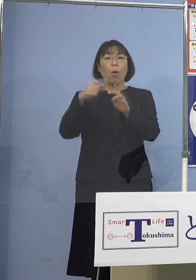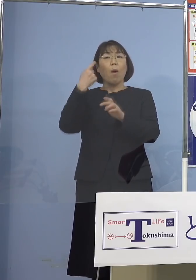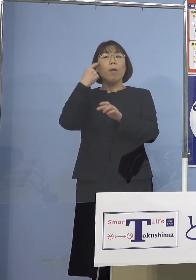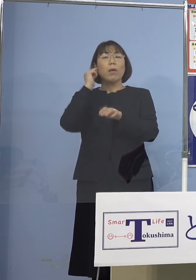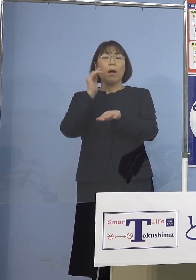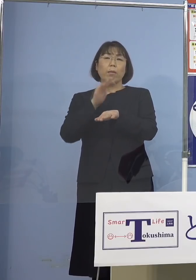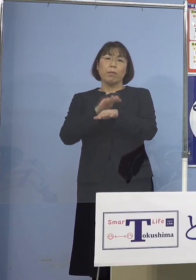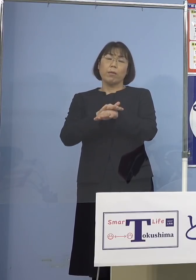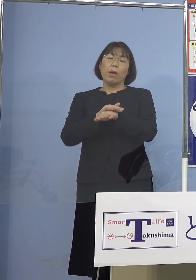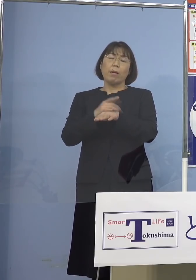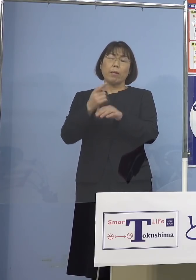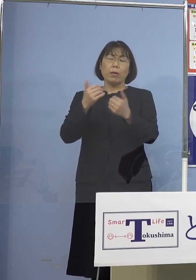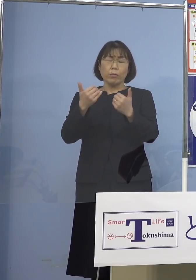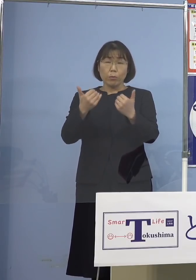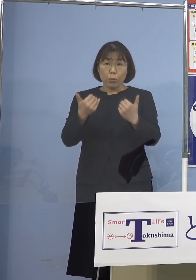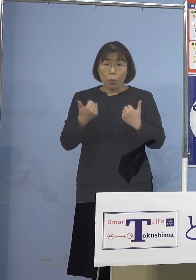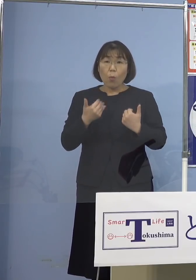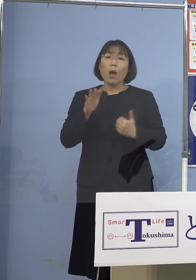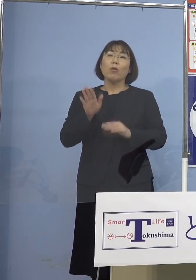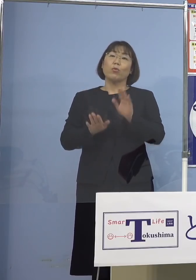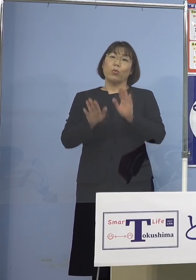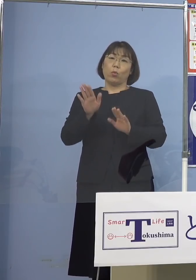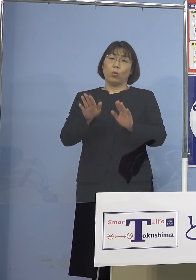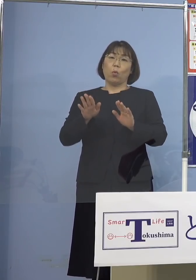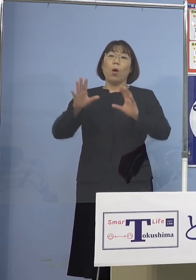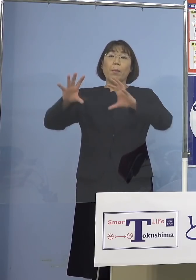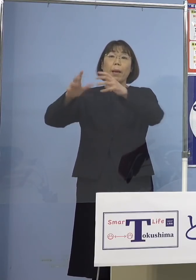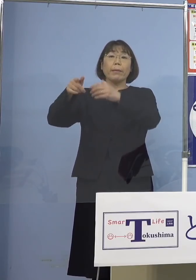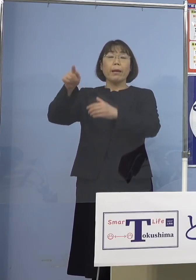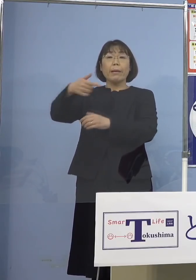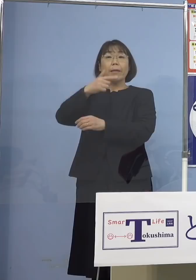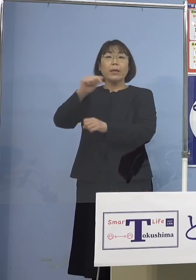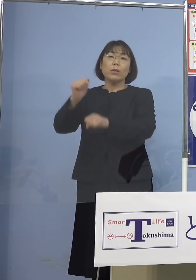終わってしまうということで 海外では様々な動きが出ている中で